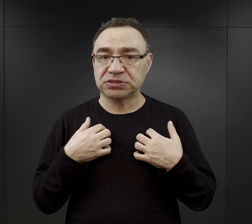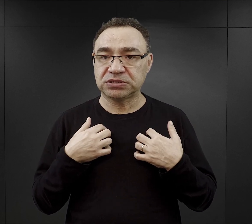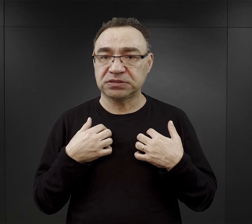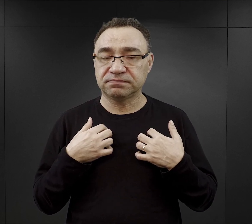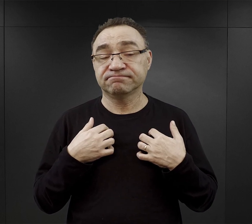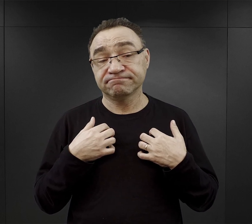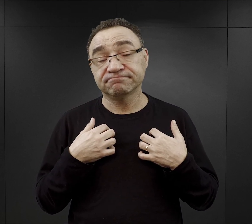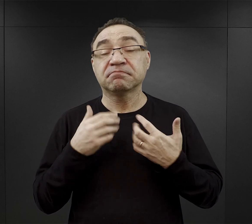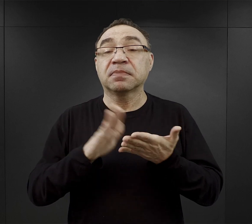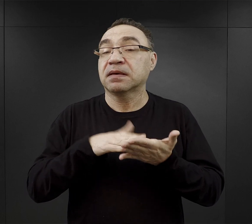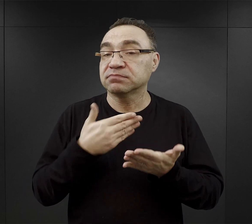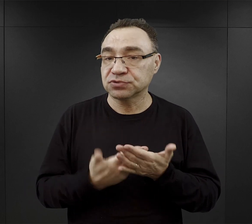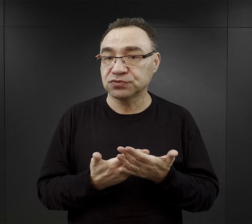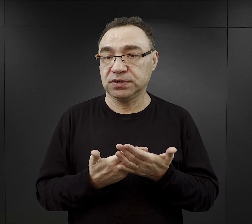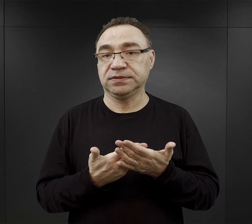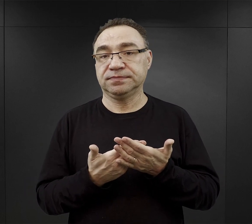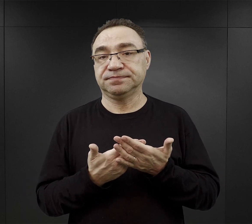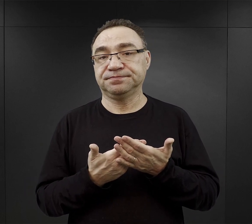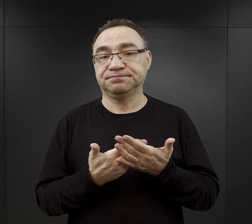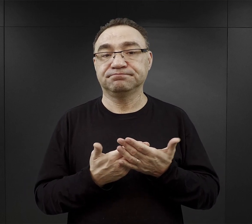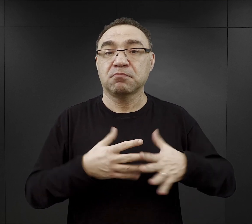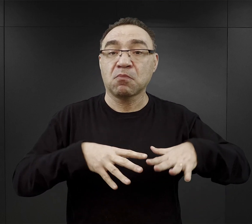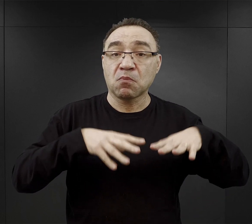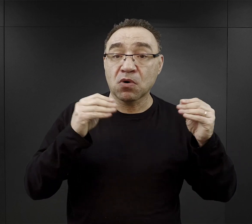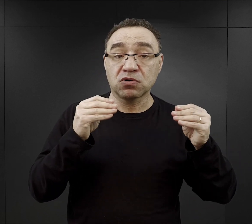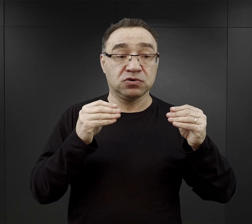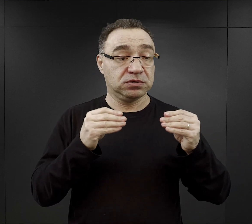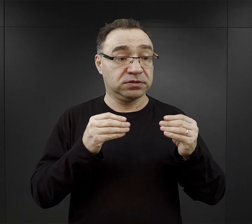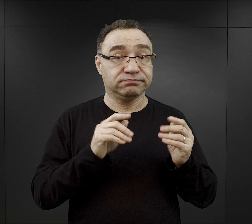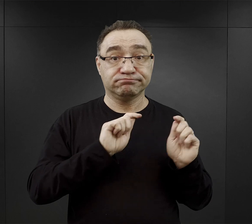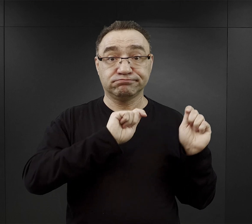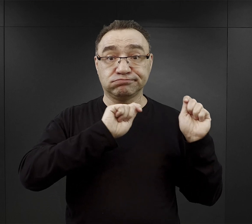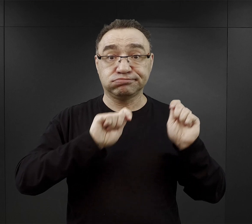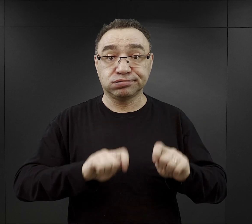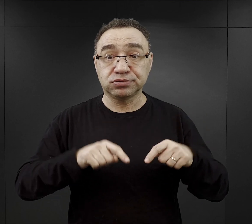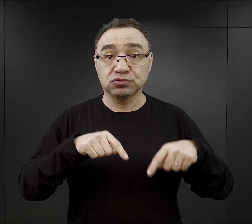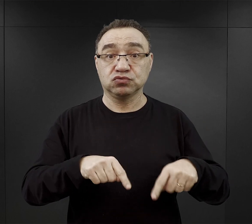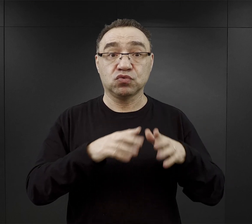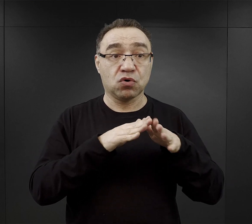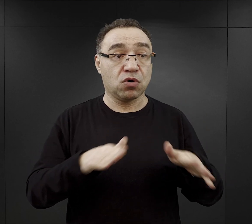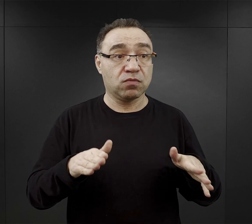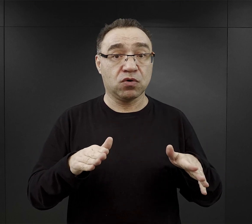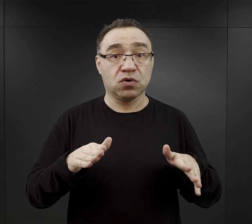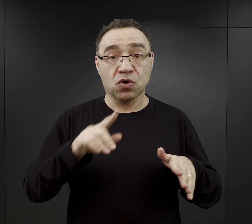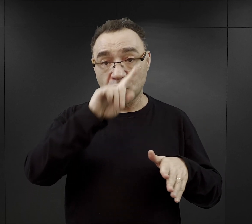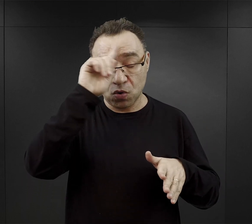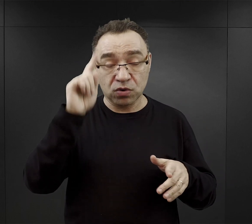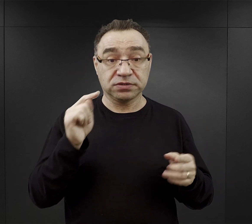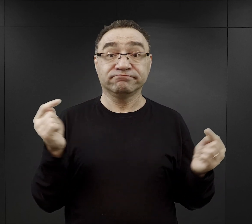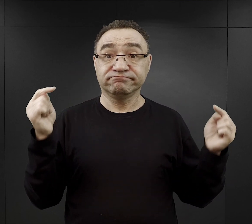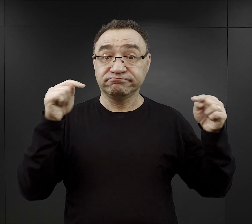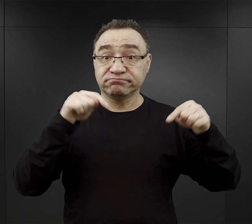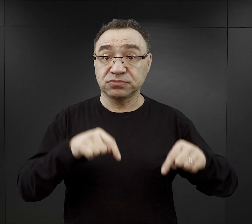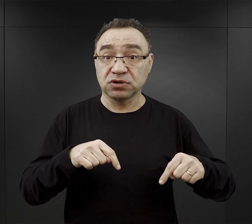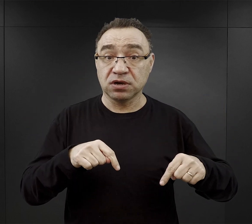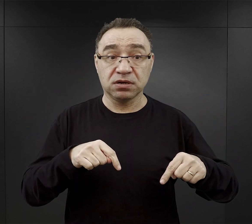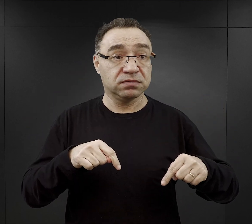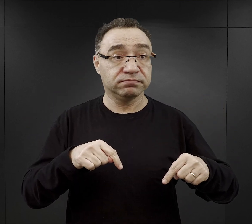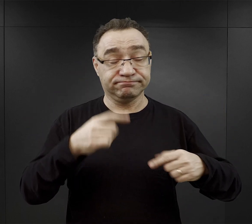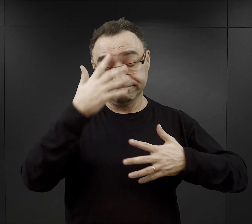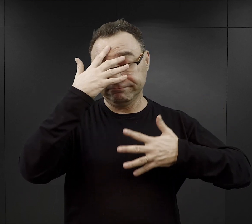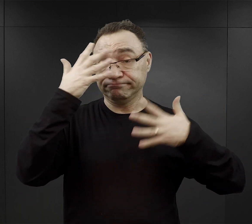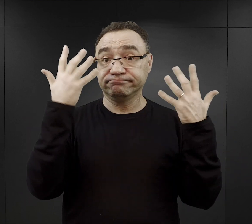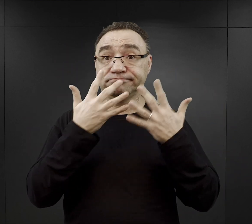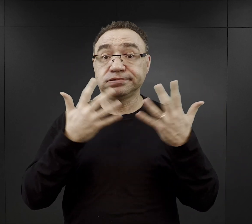Wielu zwracało uwagę na te pierwsze chwile w obozie, kiedy ci ludzie przybywali do obozu zupełnie oszołomieni